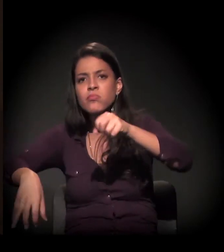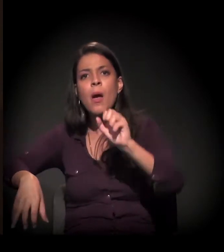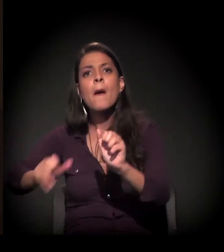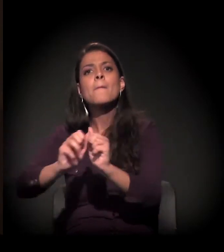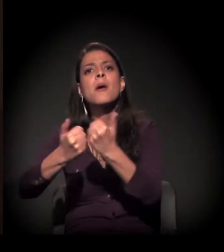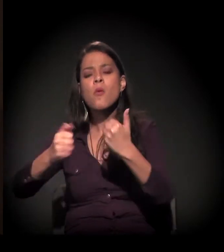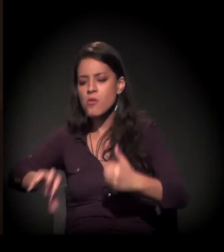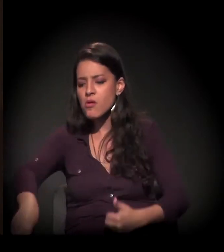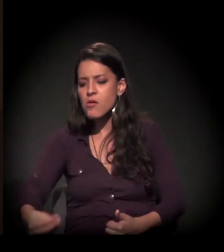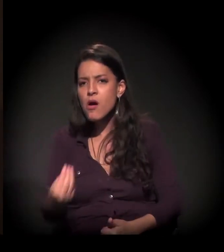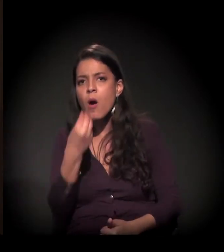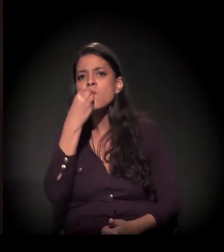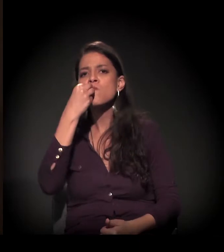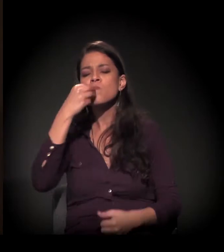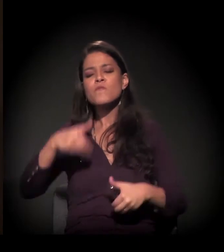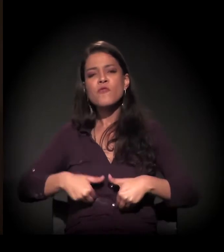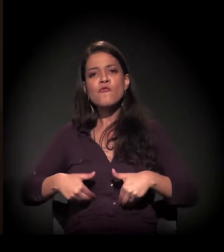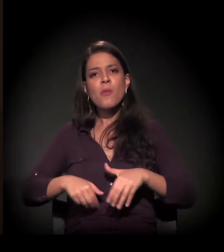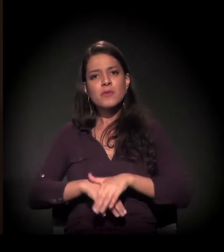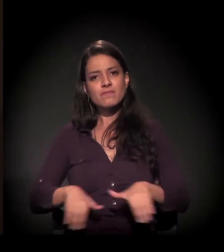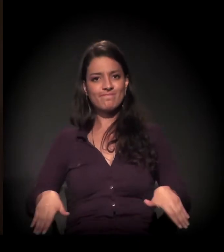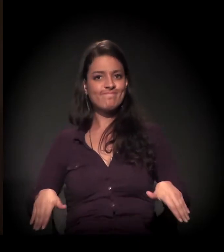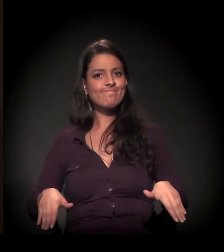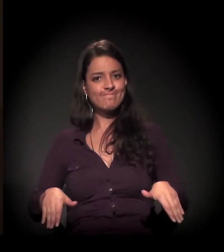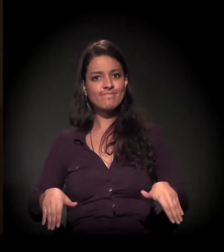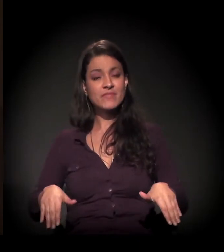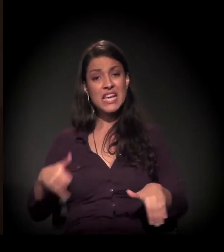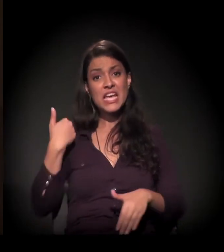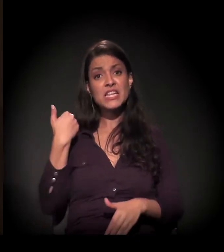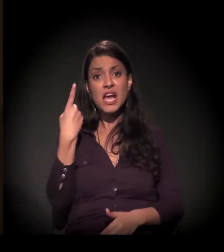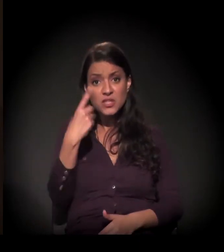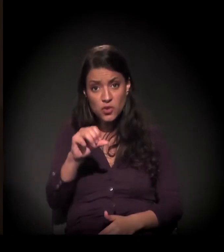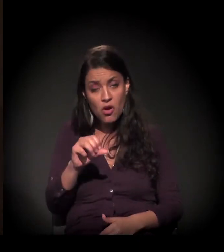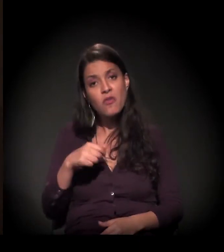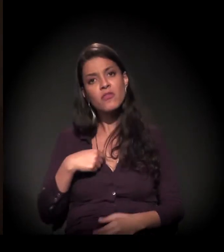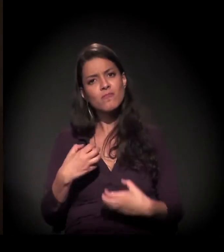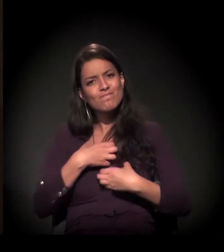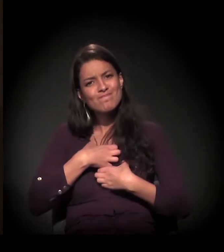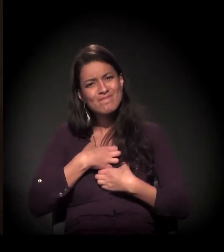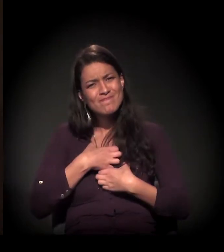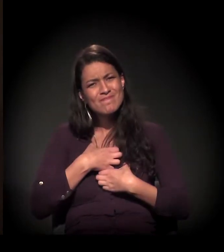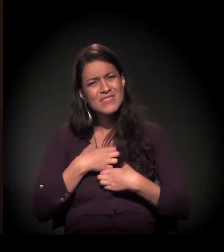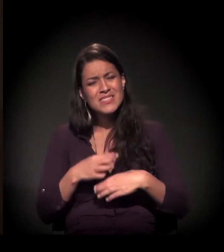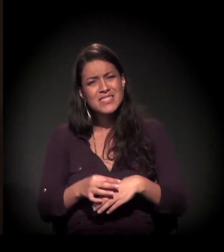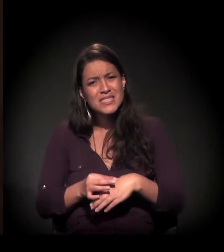Com 19 anos de idade, eu soube e senti na minha pele,